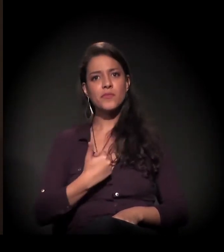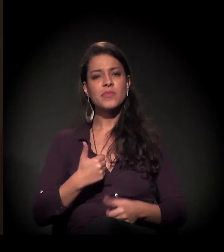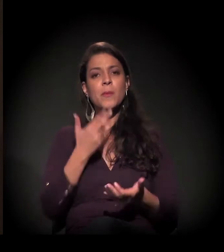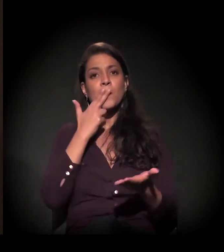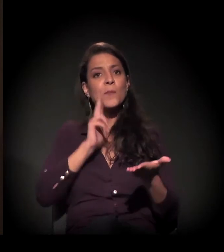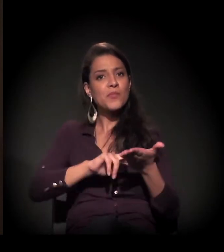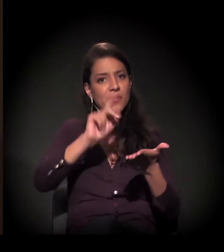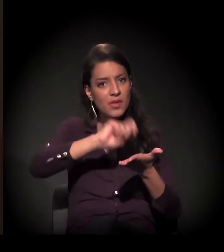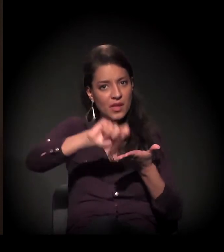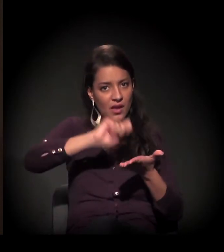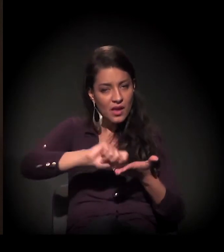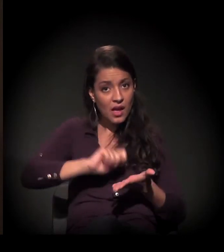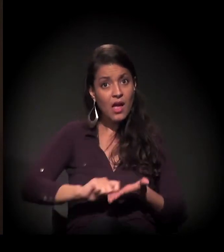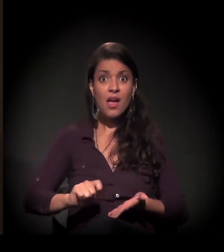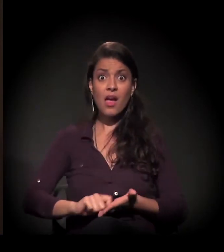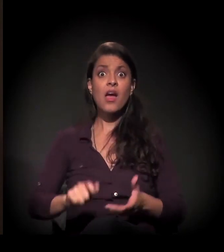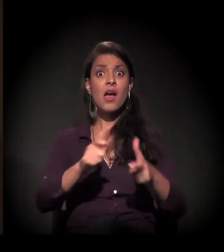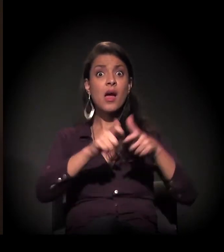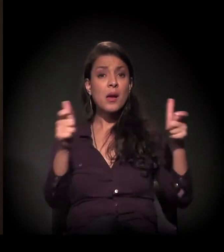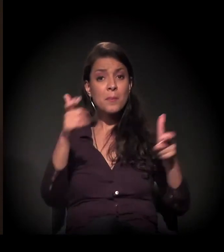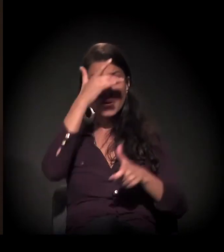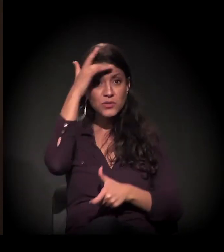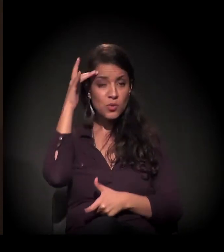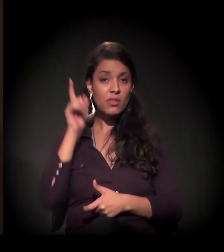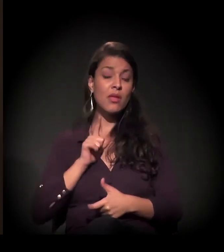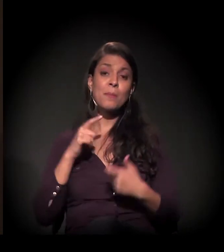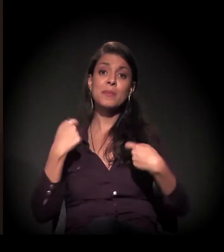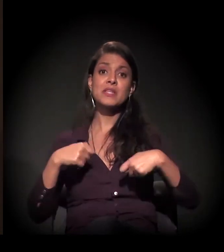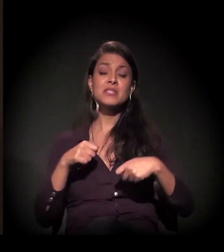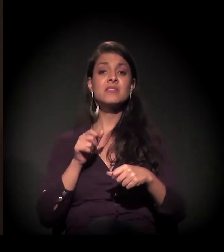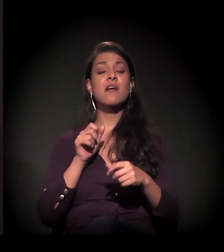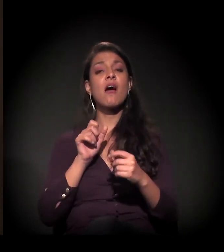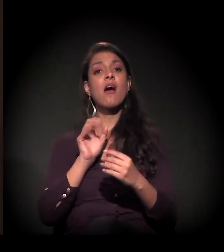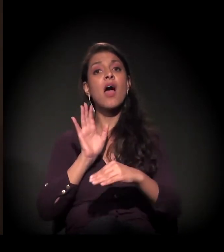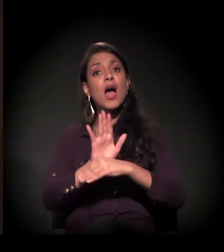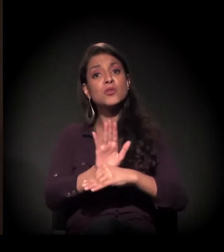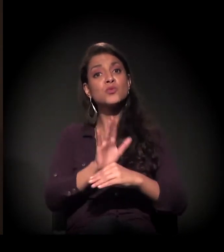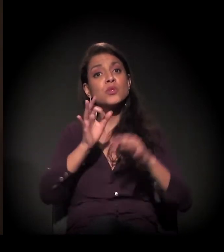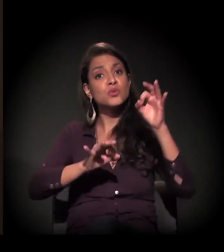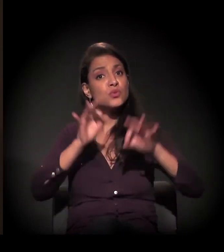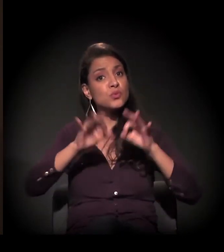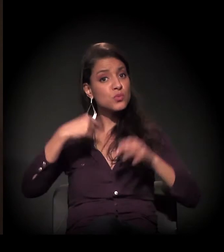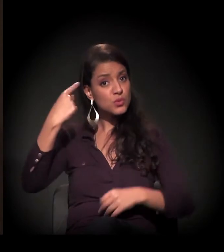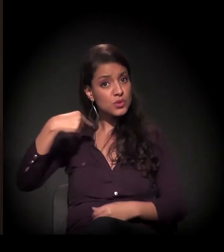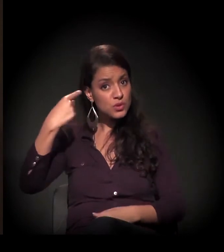fazer carta, têm atendimento jurídico e outros atendimentos.